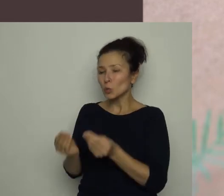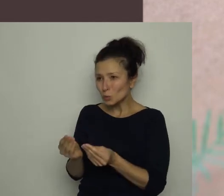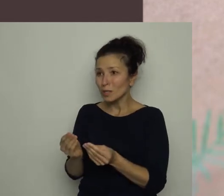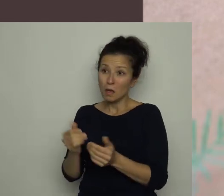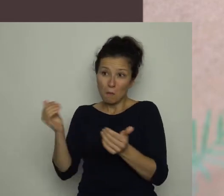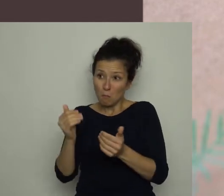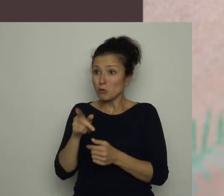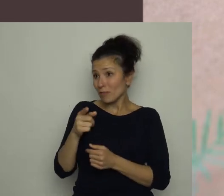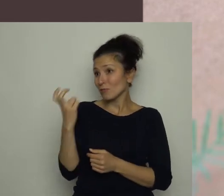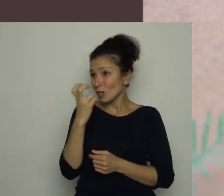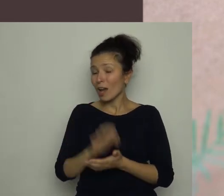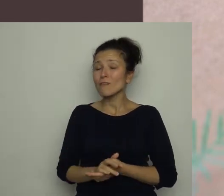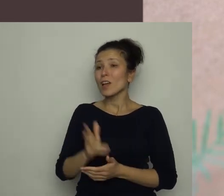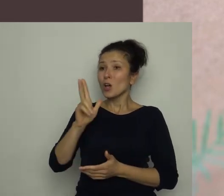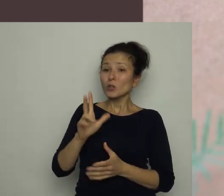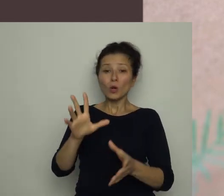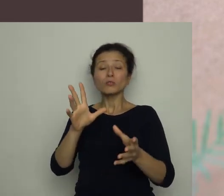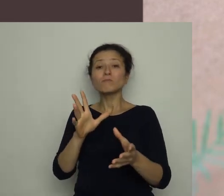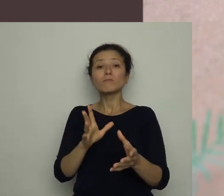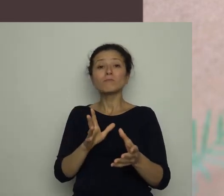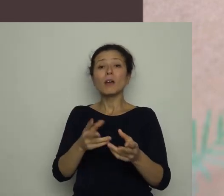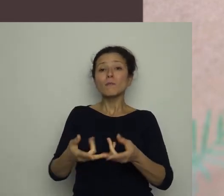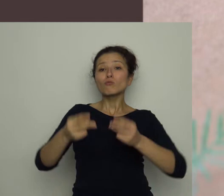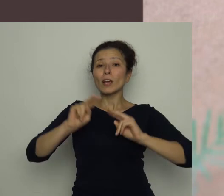Ktoś mu ją wręczył, gdy przechodził obok klubu sportowego.